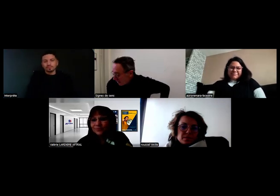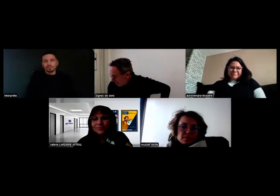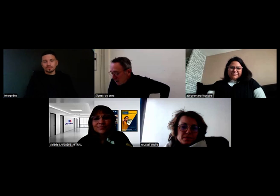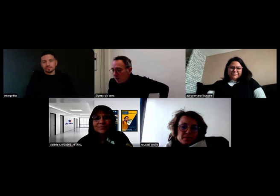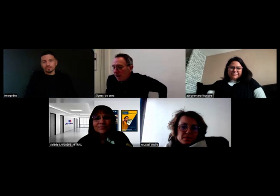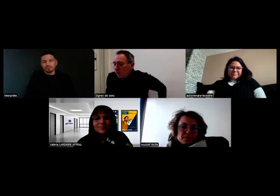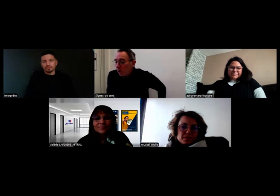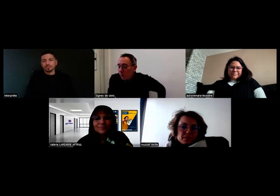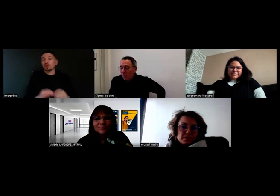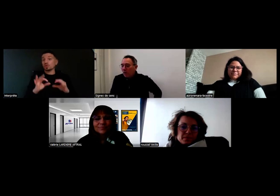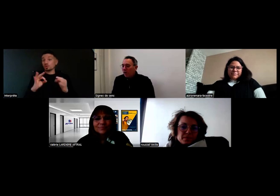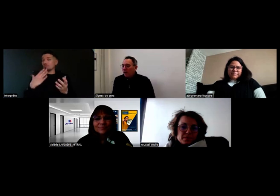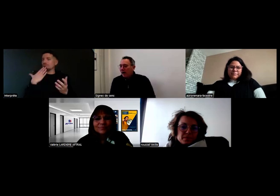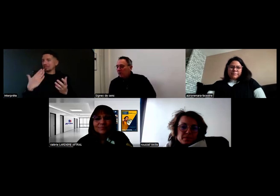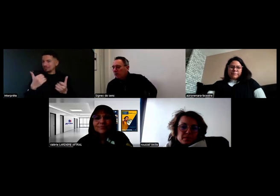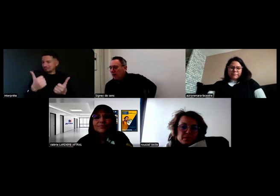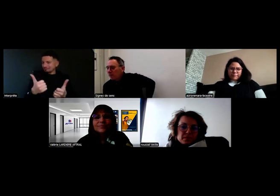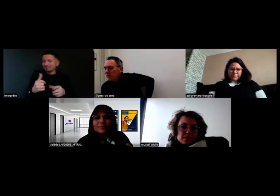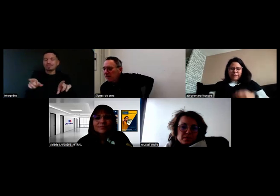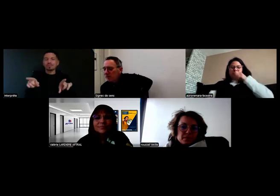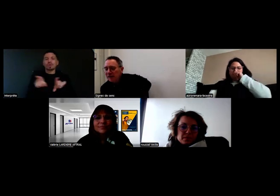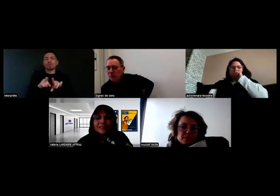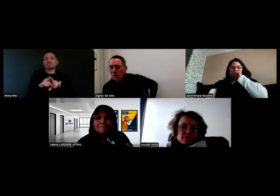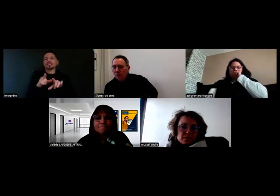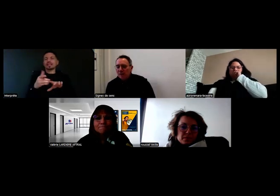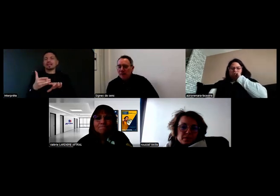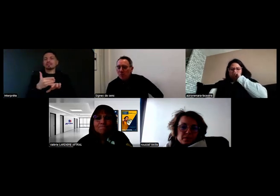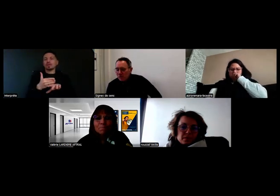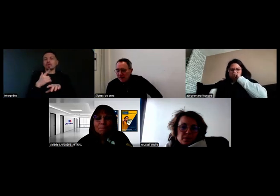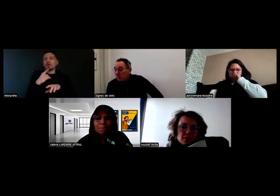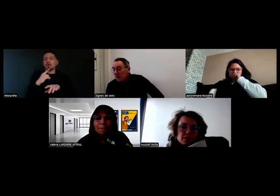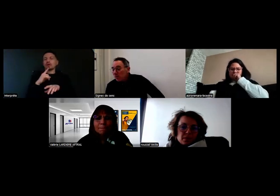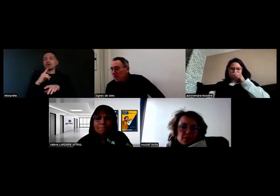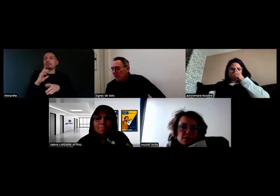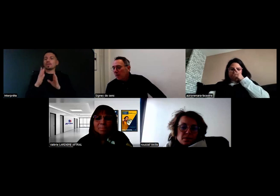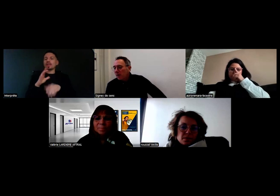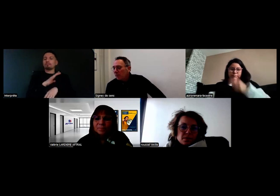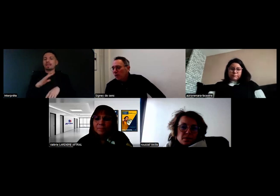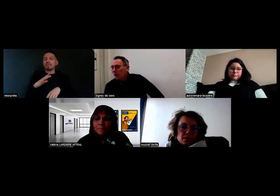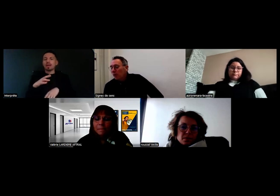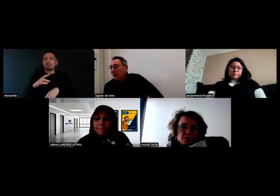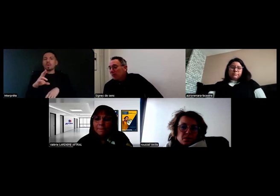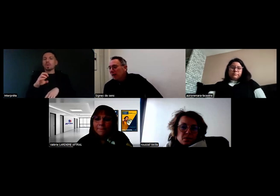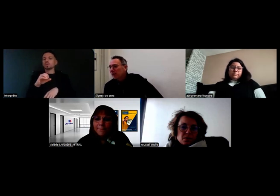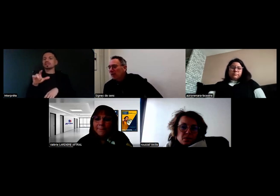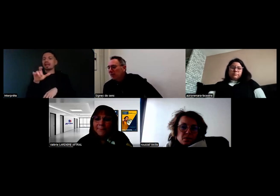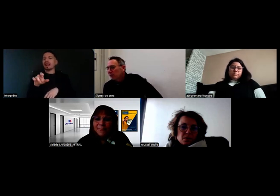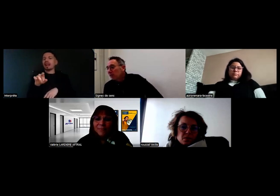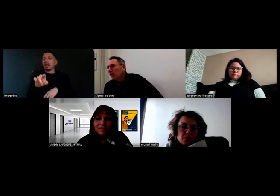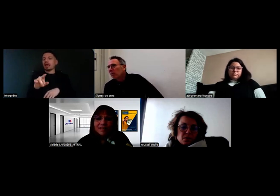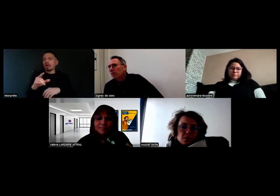Merci, et peut-être Mme Roussel, un bilan par rapport à ces deux...